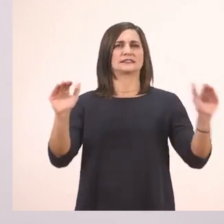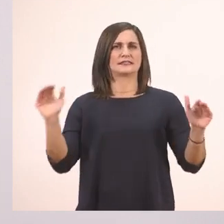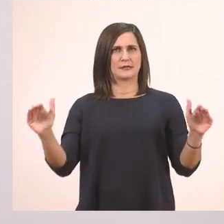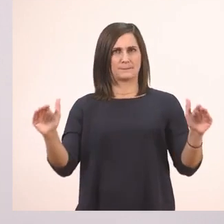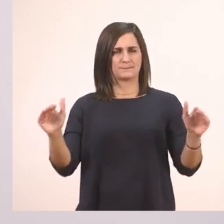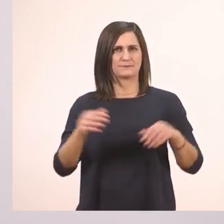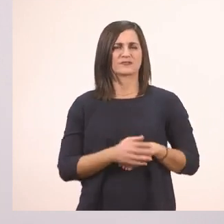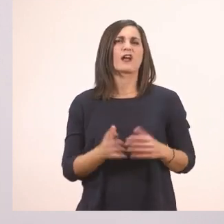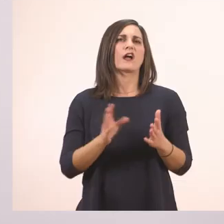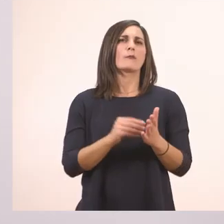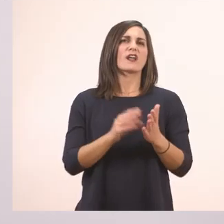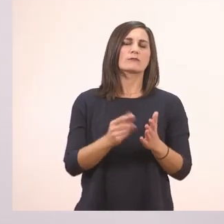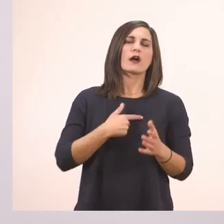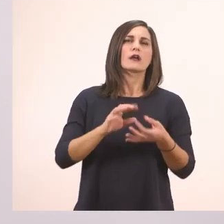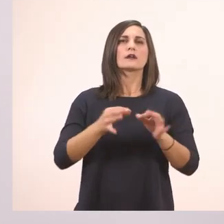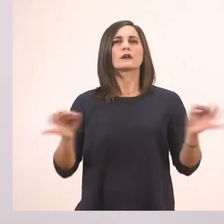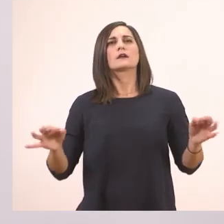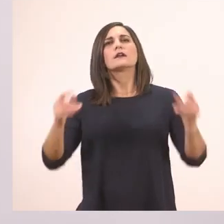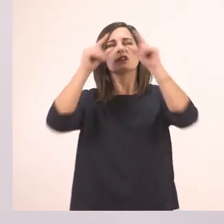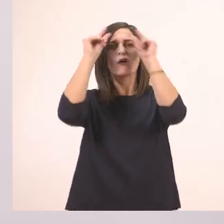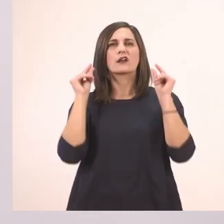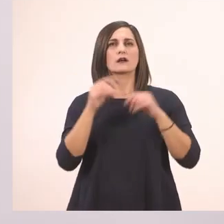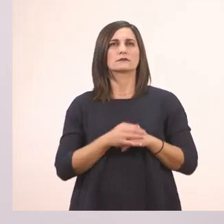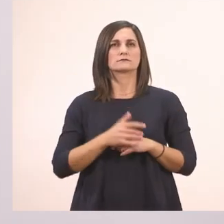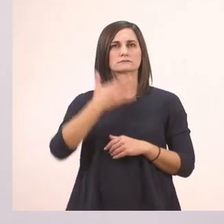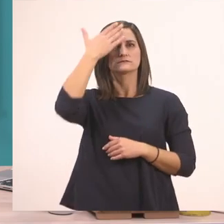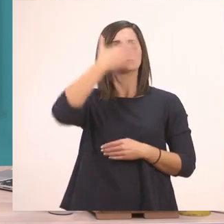Άμα λέγαμε, "Τι ιστορία Ιωάννα.", θα καταλάβαινε ότι ρωτάμε; Όχι.